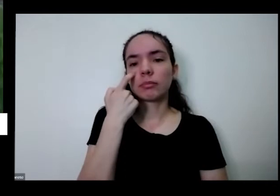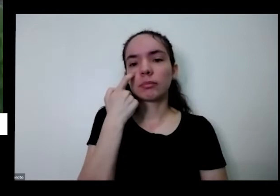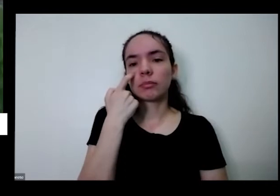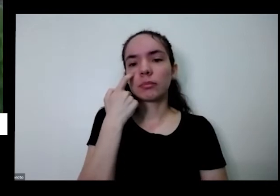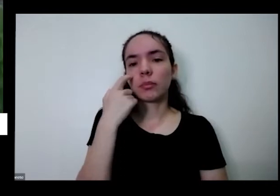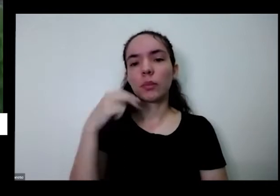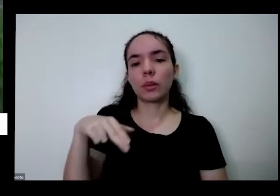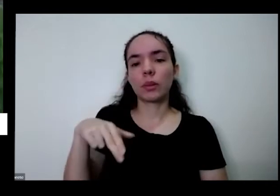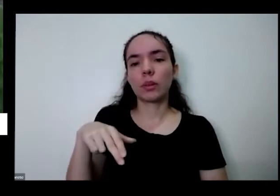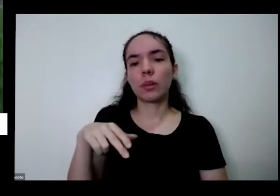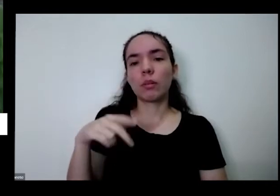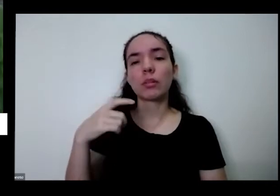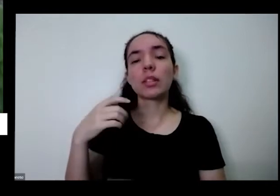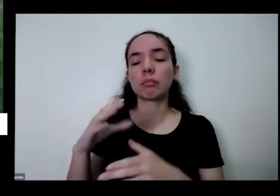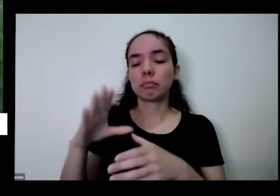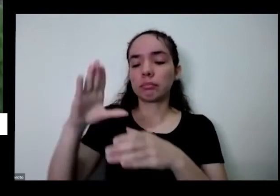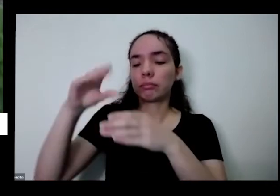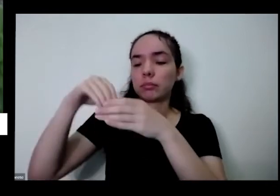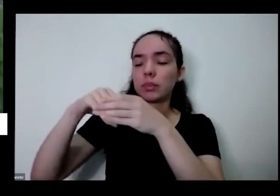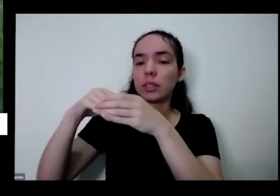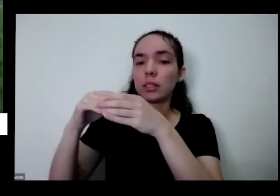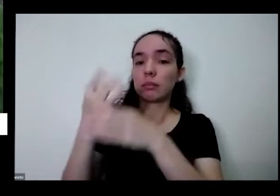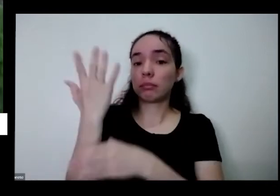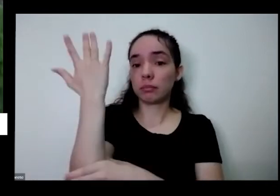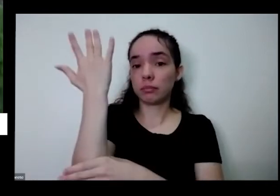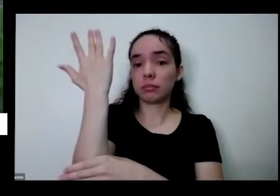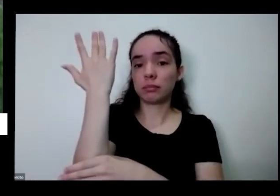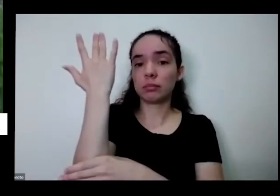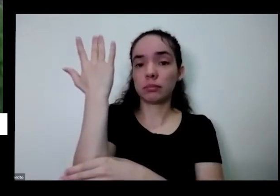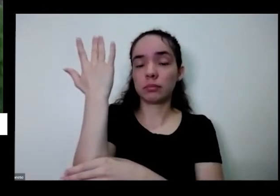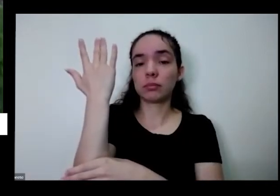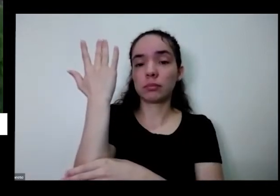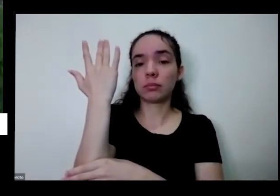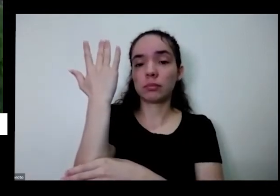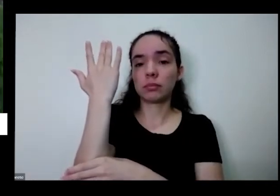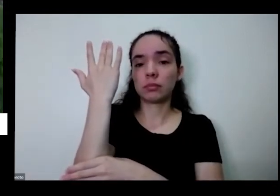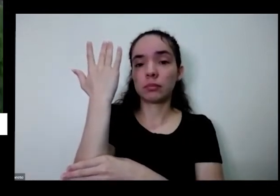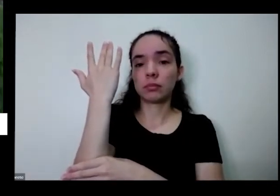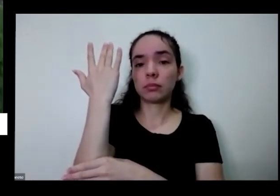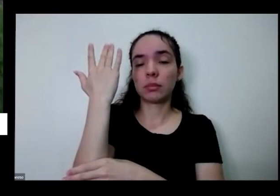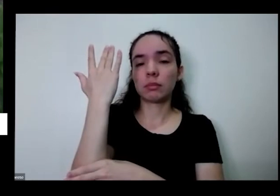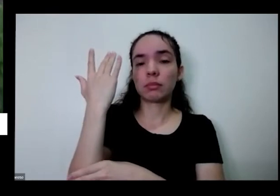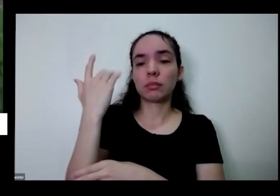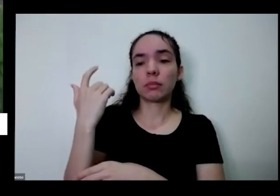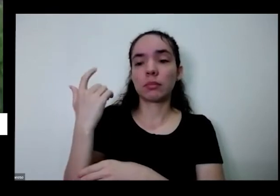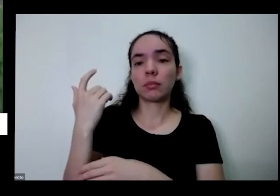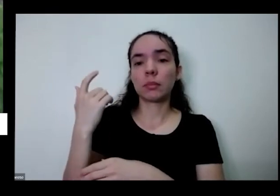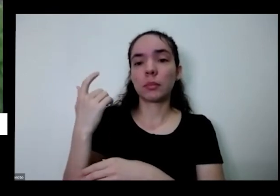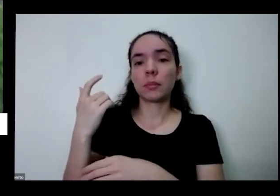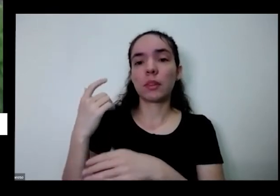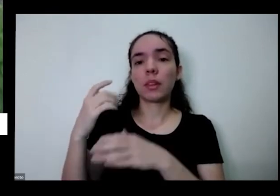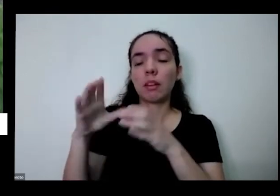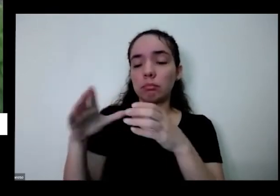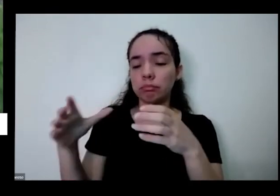do vaso a diferença dela do vaso com terra é base em é essa pequena tá muito confinada